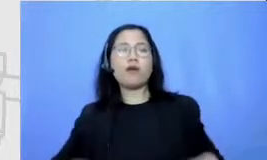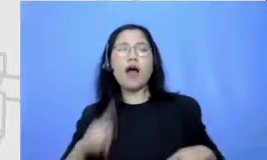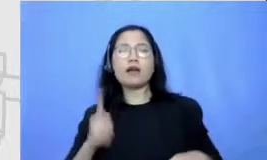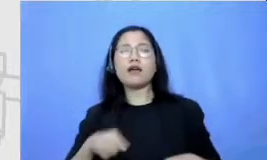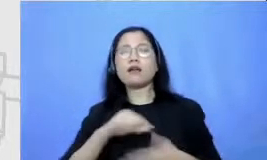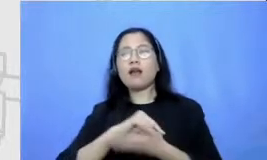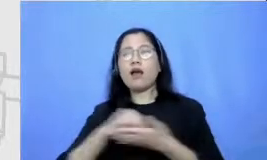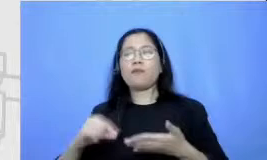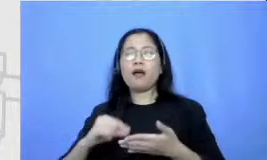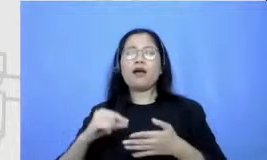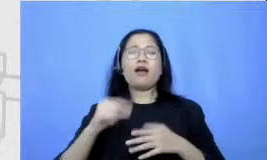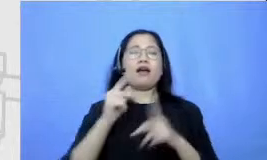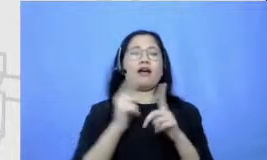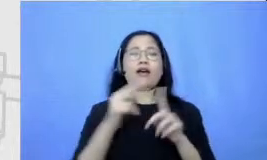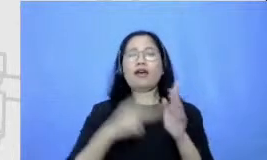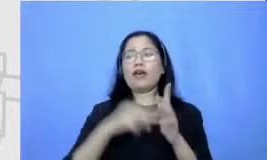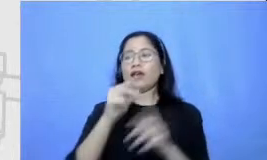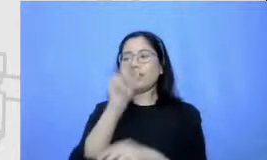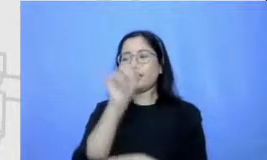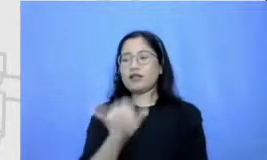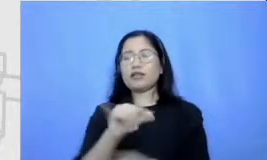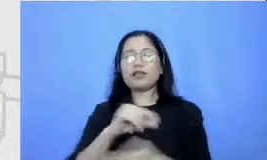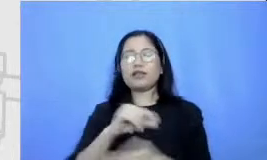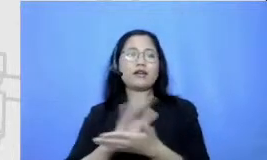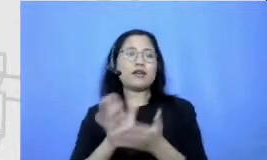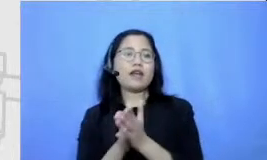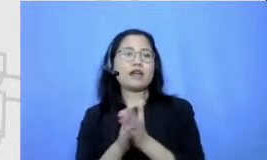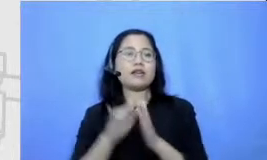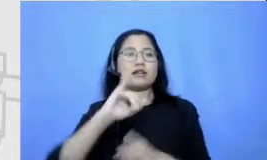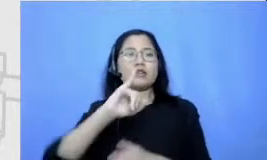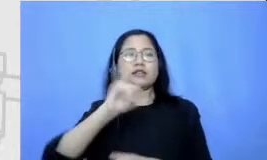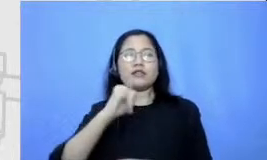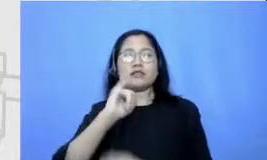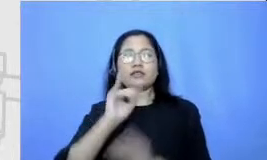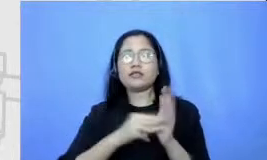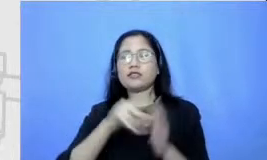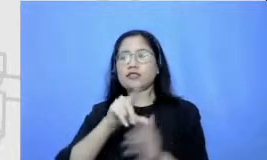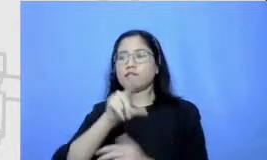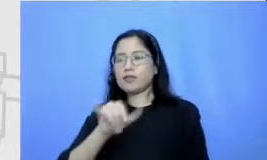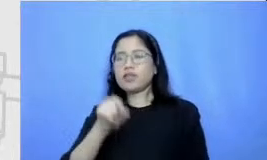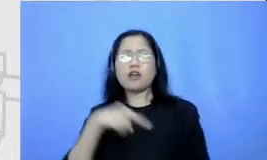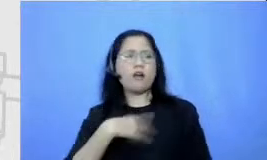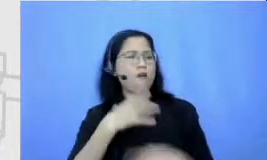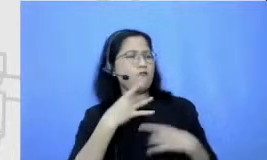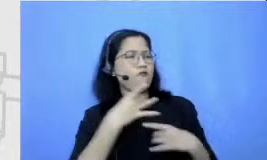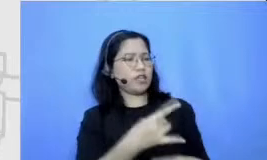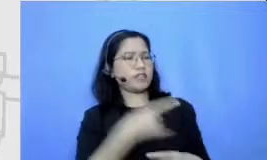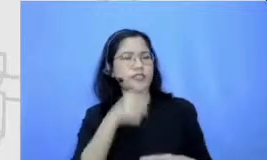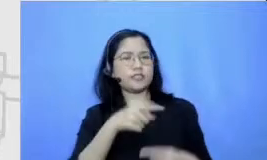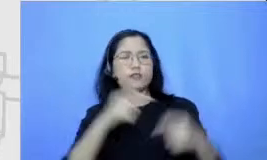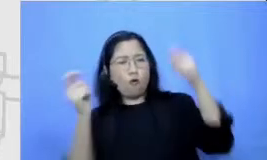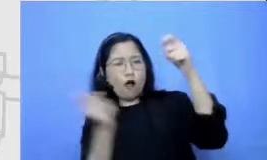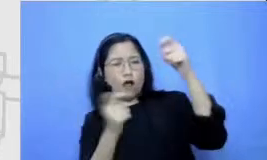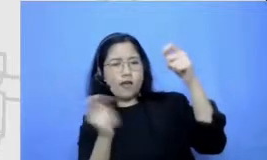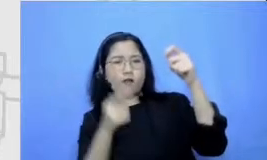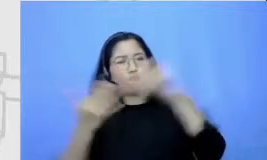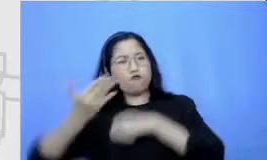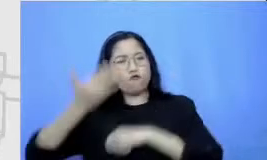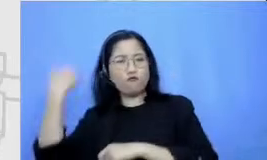Hai Jeju ga ngefans dengan komik komik wayang ra Kosasih supaya dia supaya si murid ini dapat